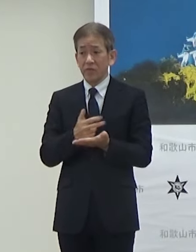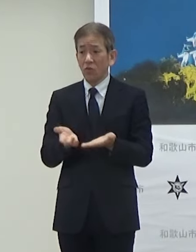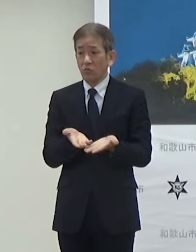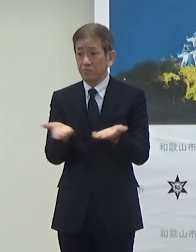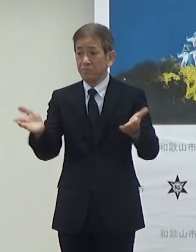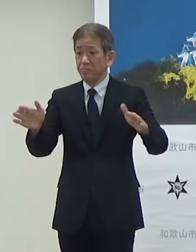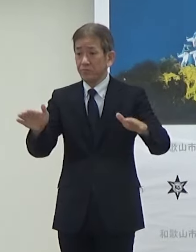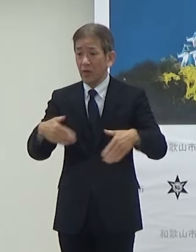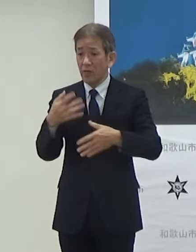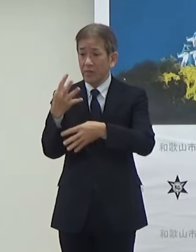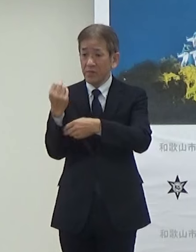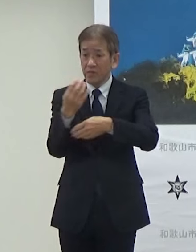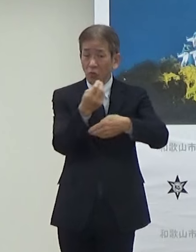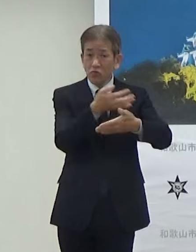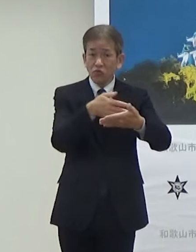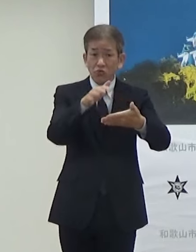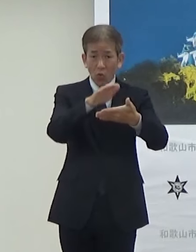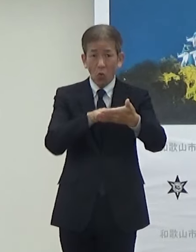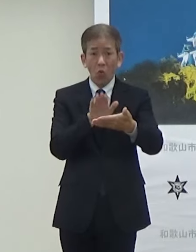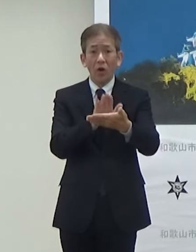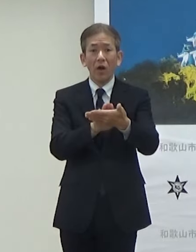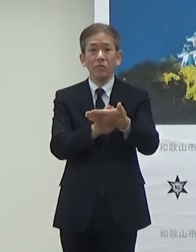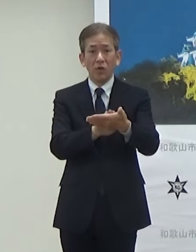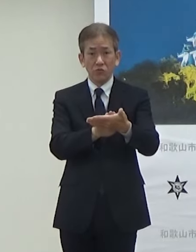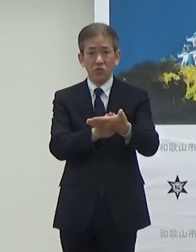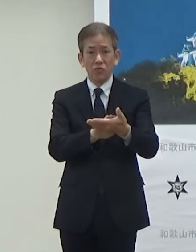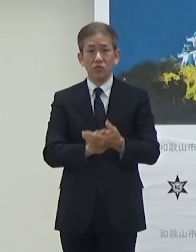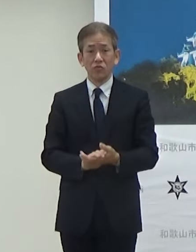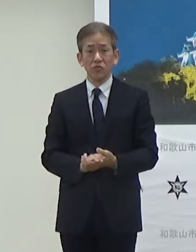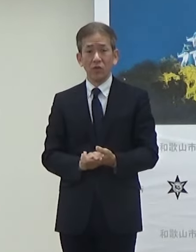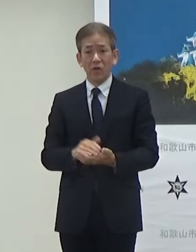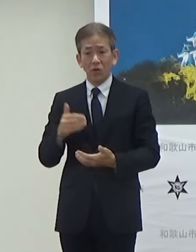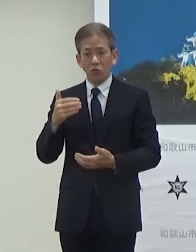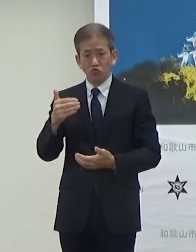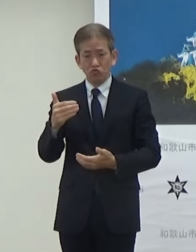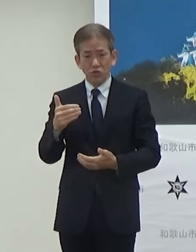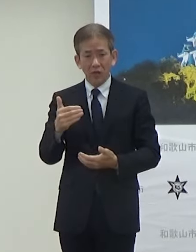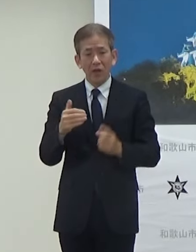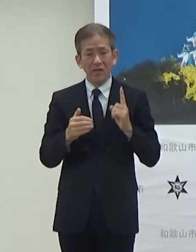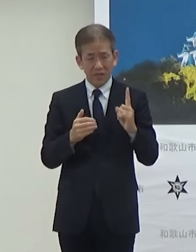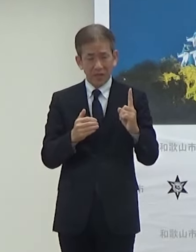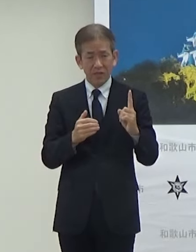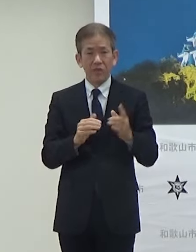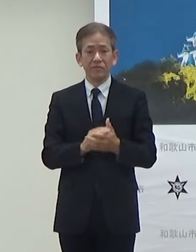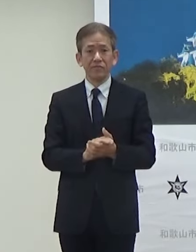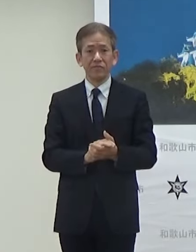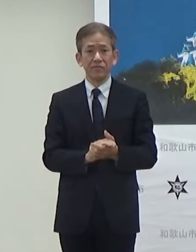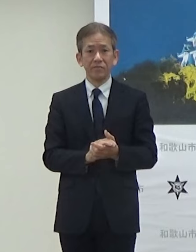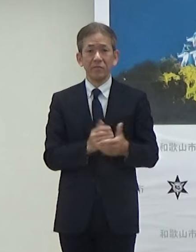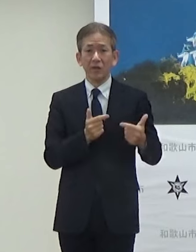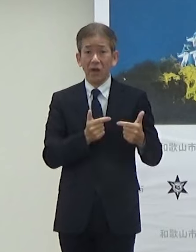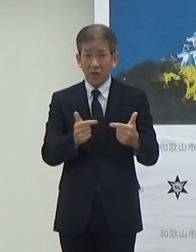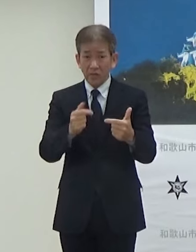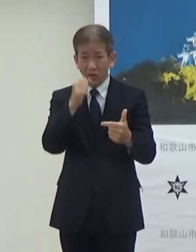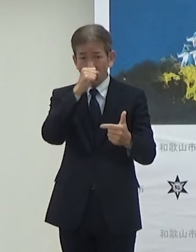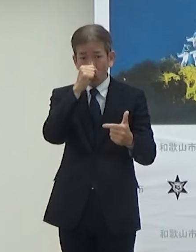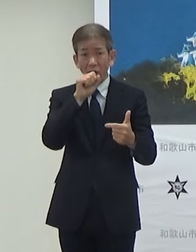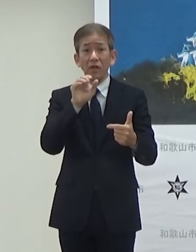時刻表を入れてますけども9時代に1便走らせることになっています